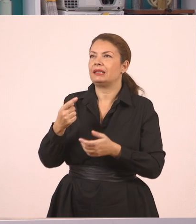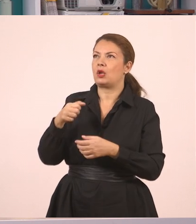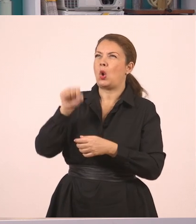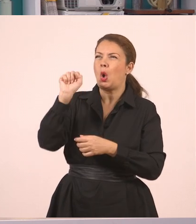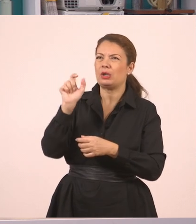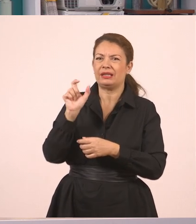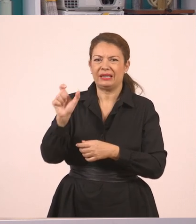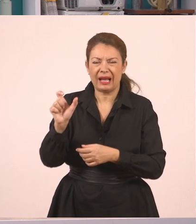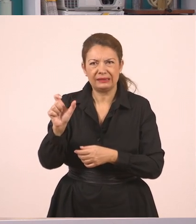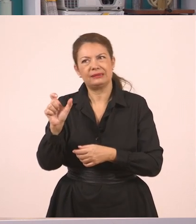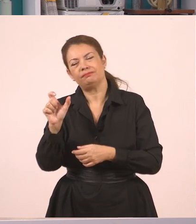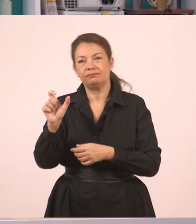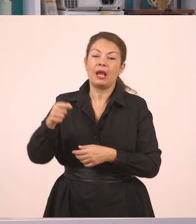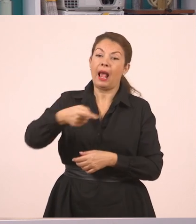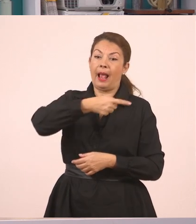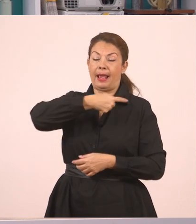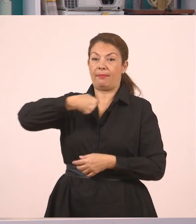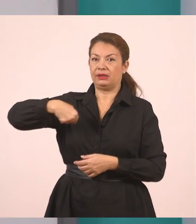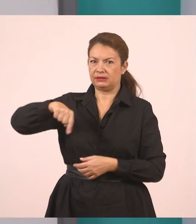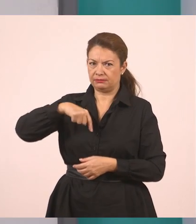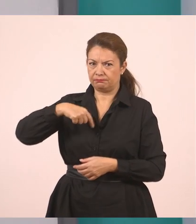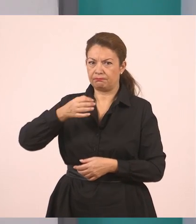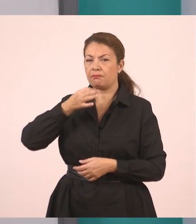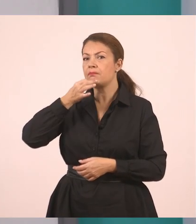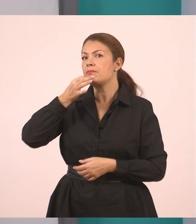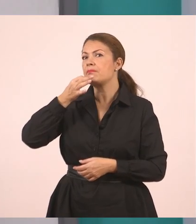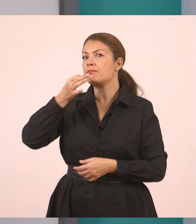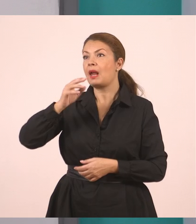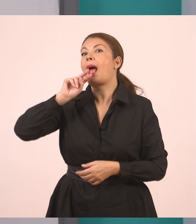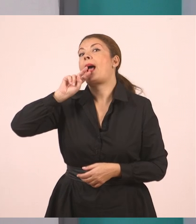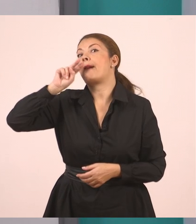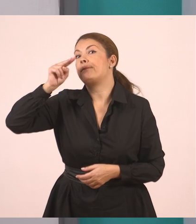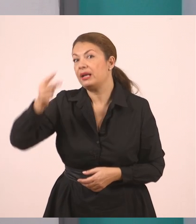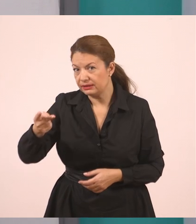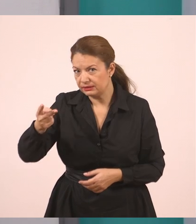και εμείς απαντήσαμε.